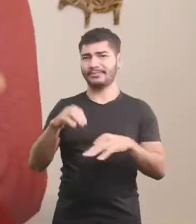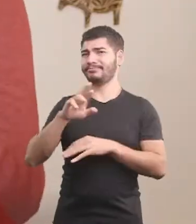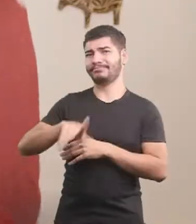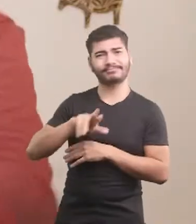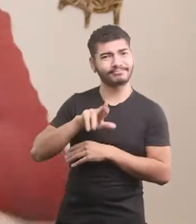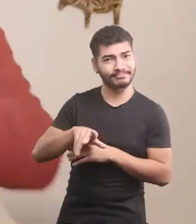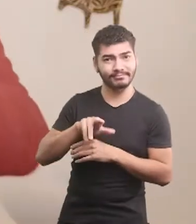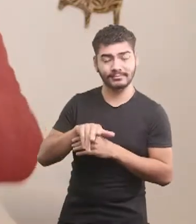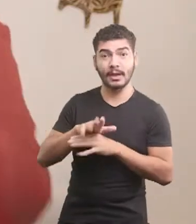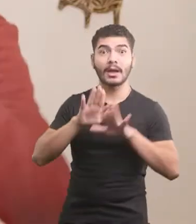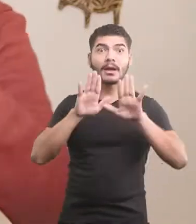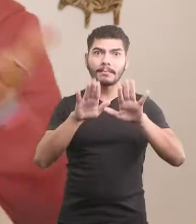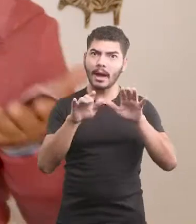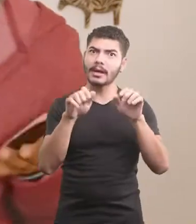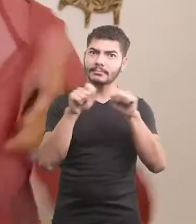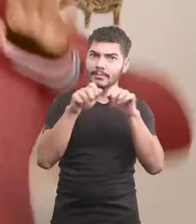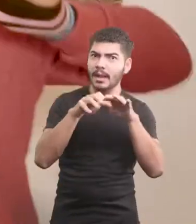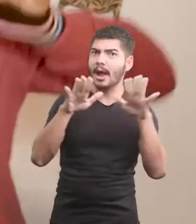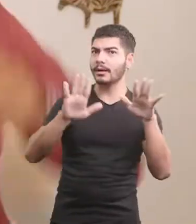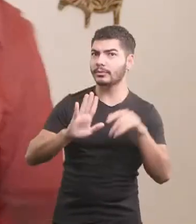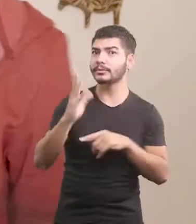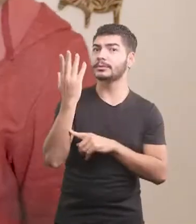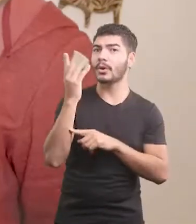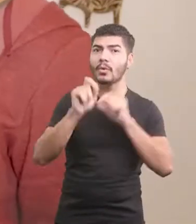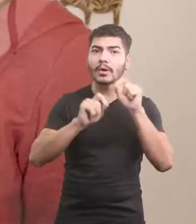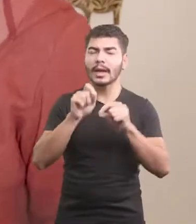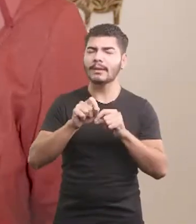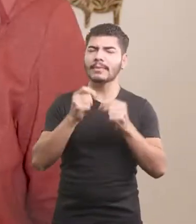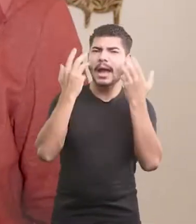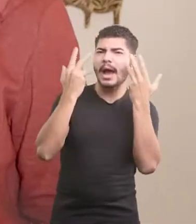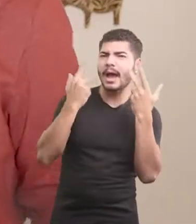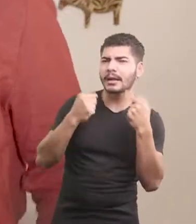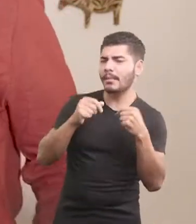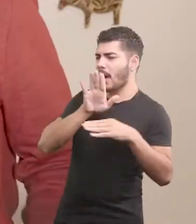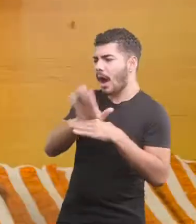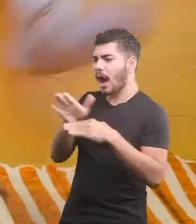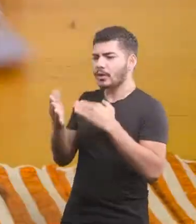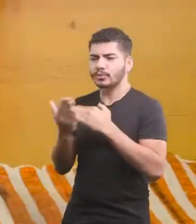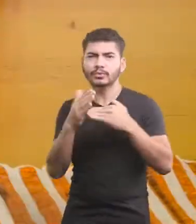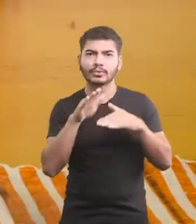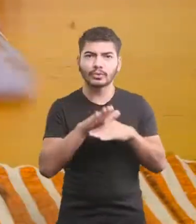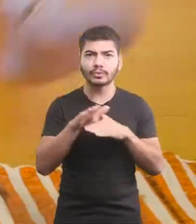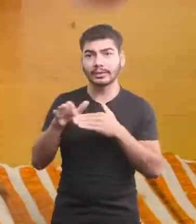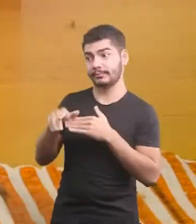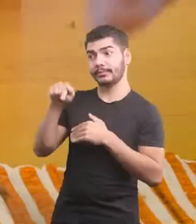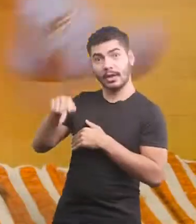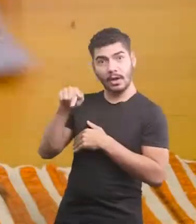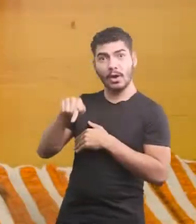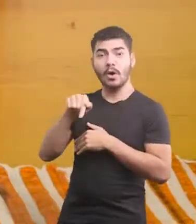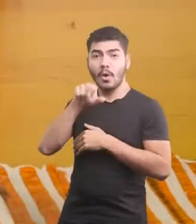Mas por milagre, e colaboração da bicharada, Oscar se livrou das enrascadas.